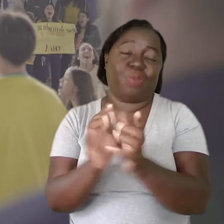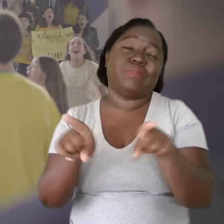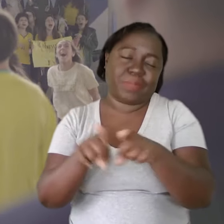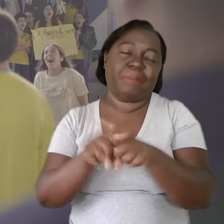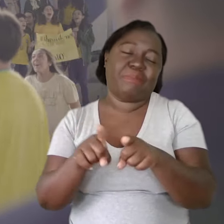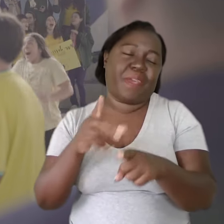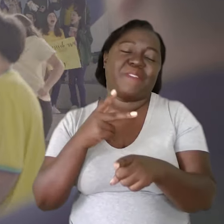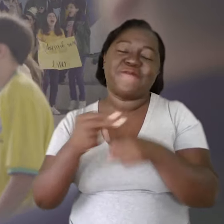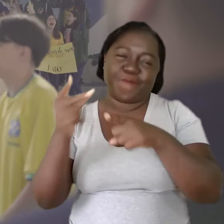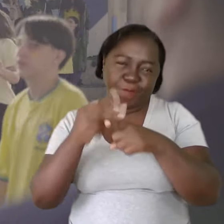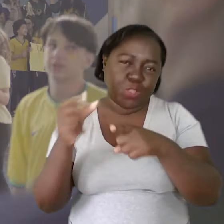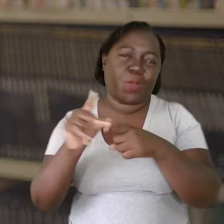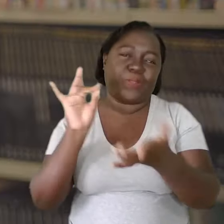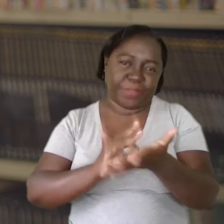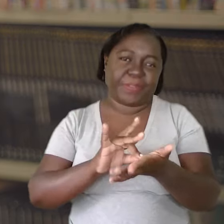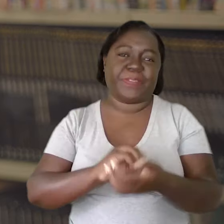E consequentemente, sem dúvida nenhuma,